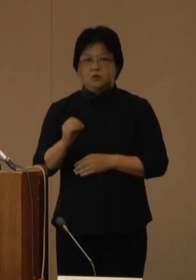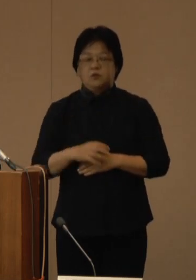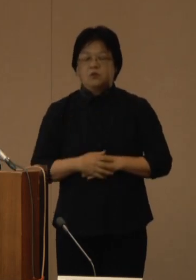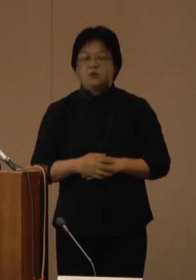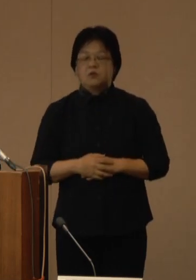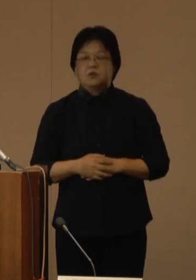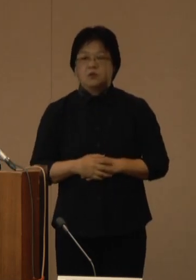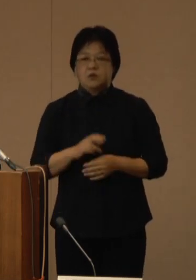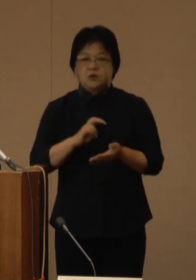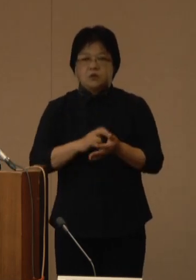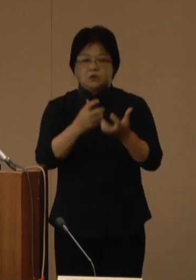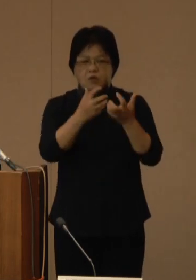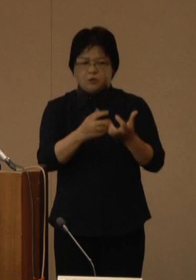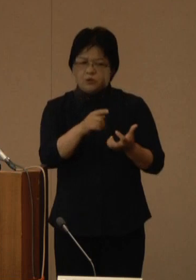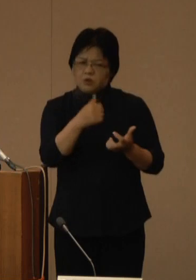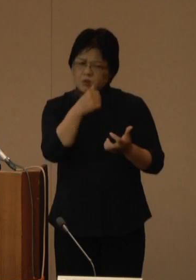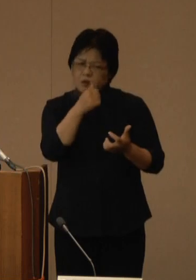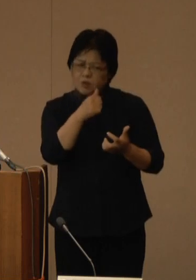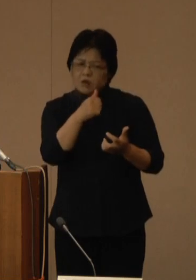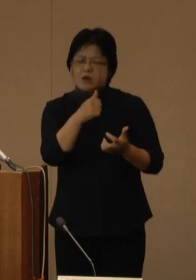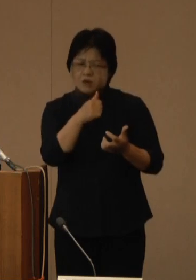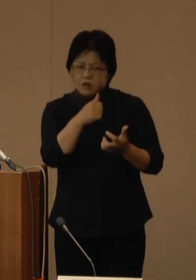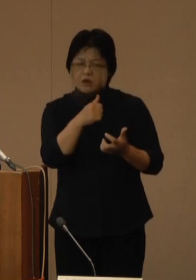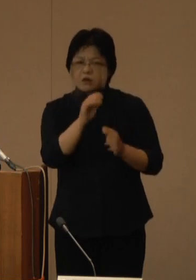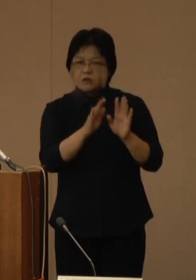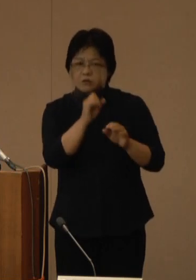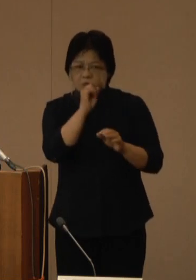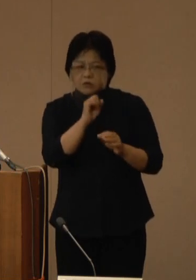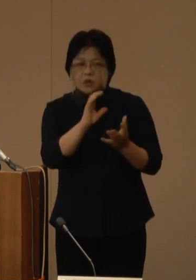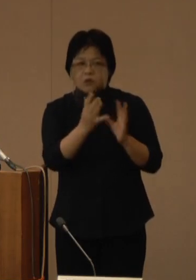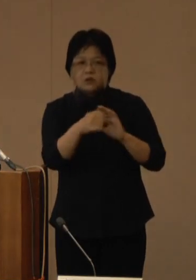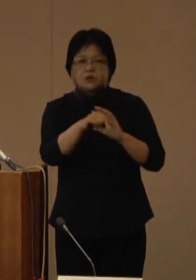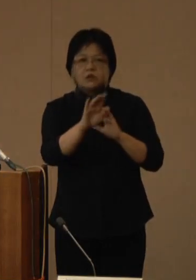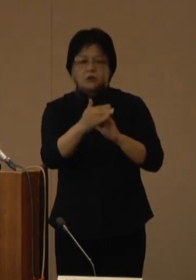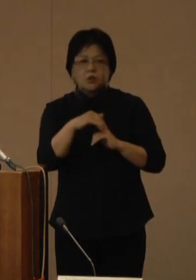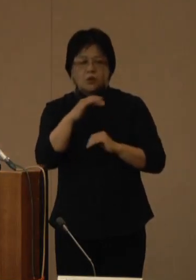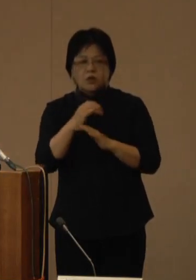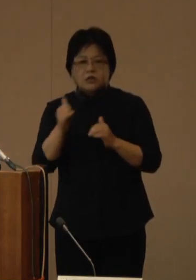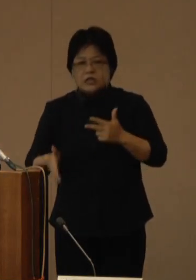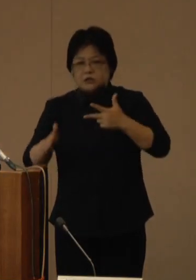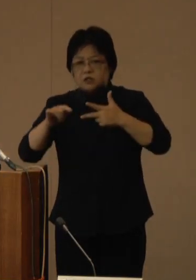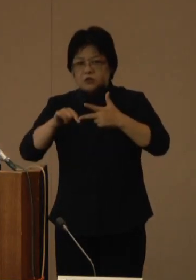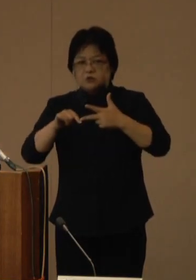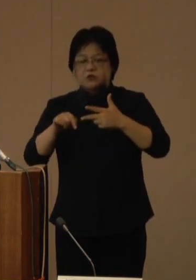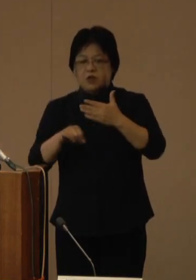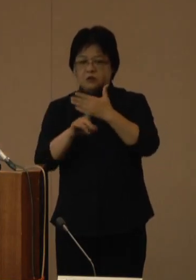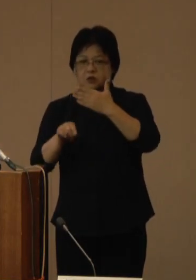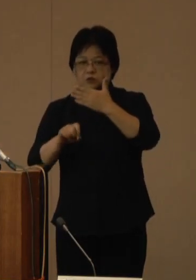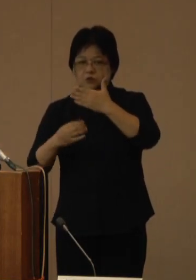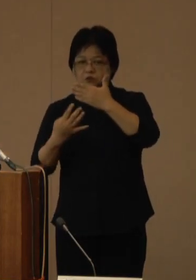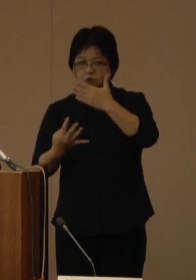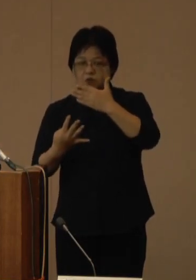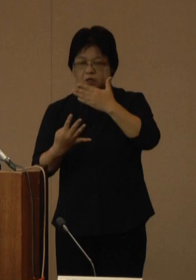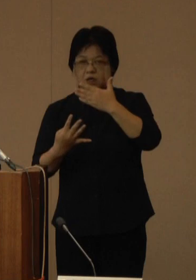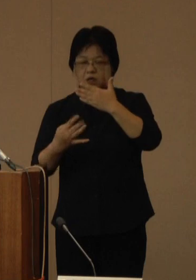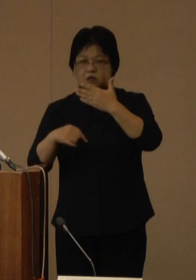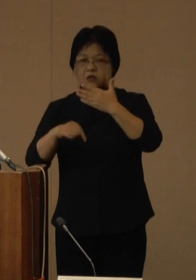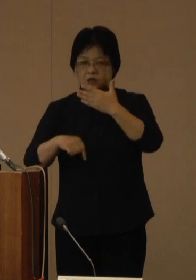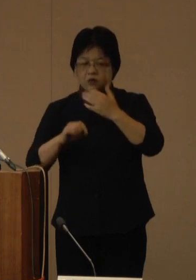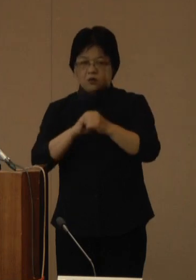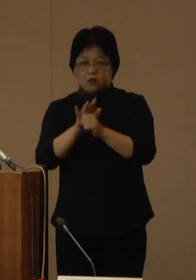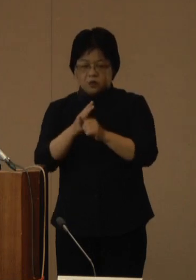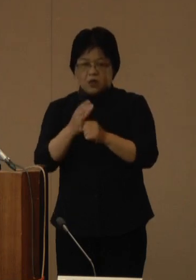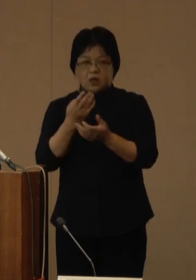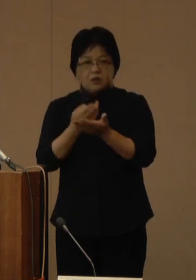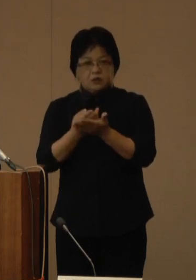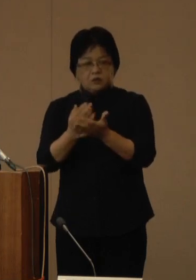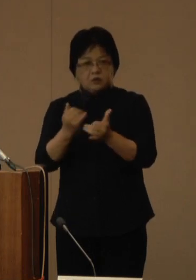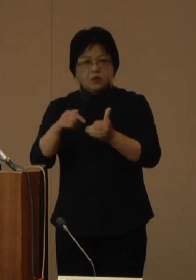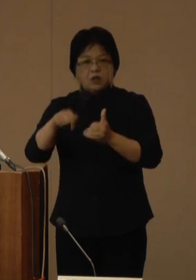医療のひっ迫は解消されつつありますが、高齢者施設等においては、9月14日時点でコロナ患者が315人、